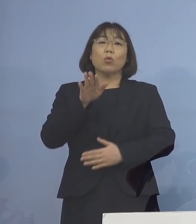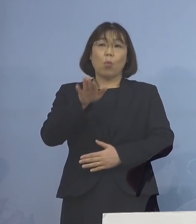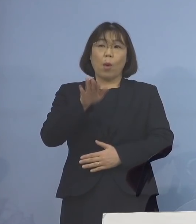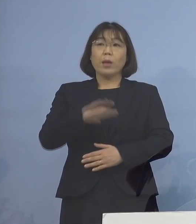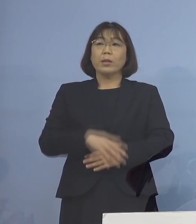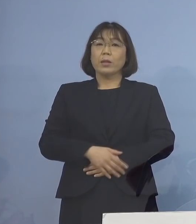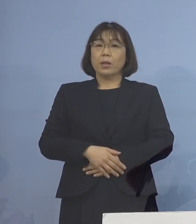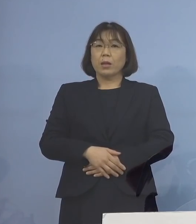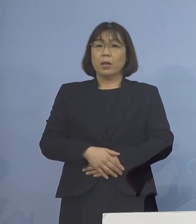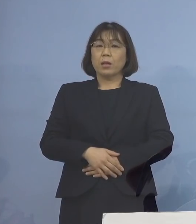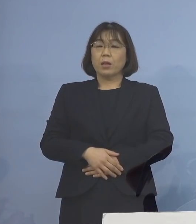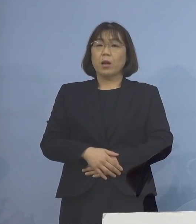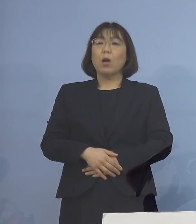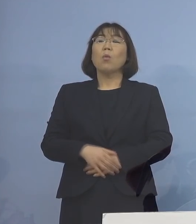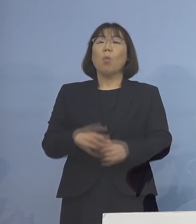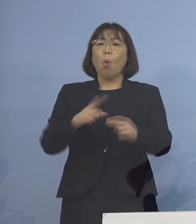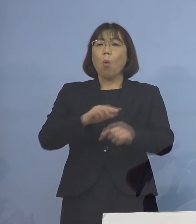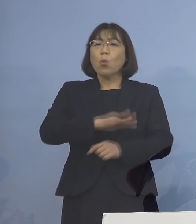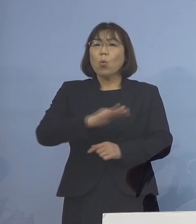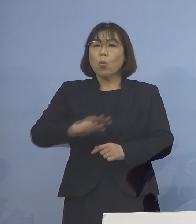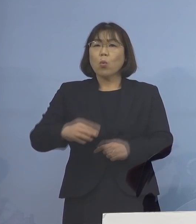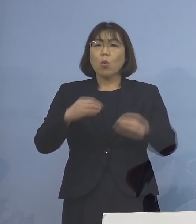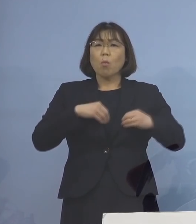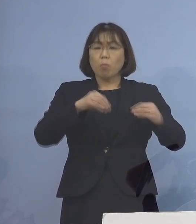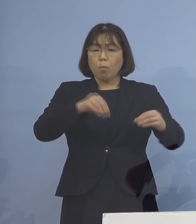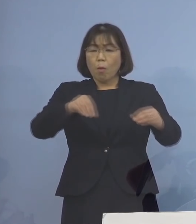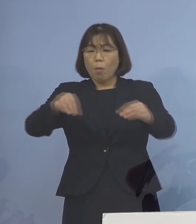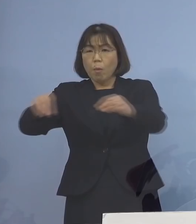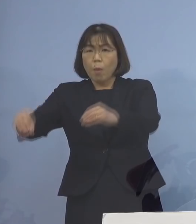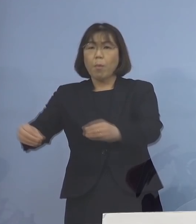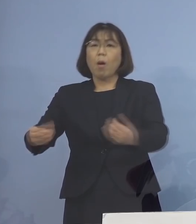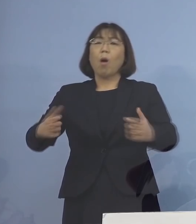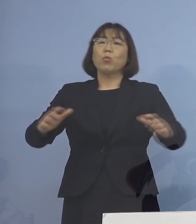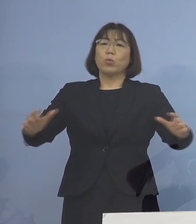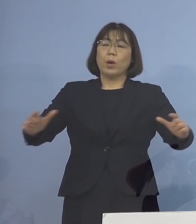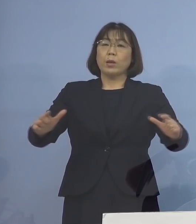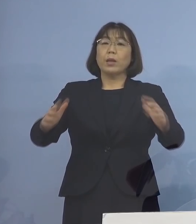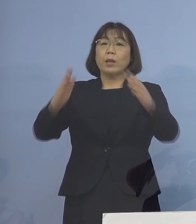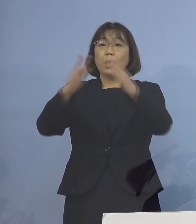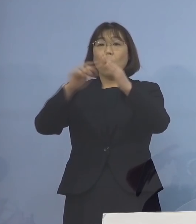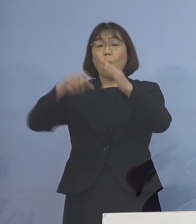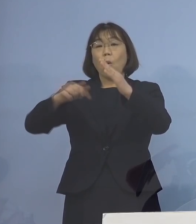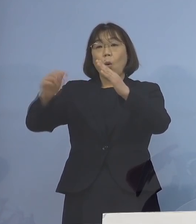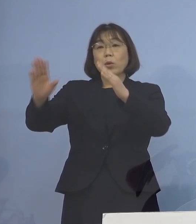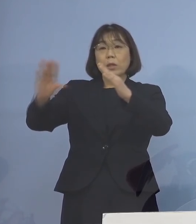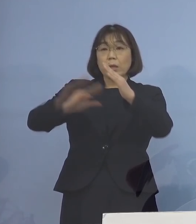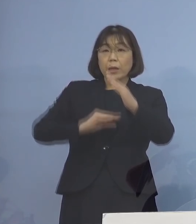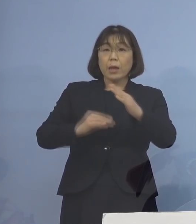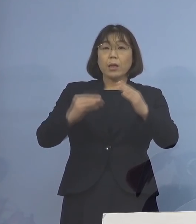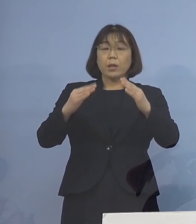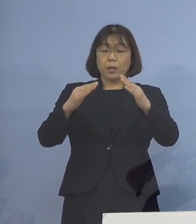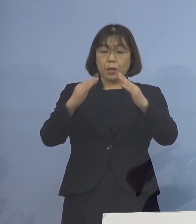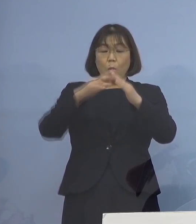どんどんどんどん 子どもさんが感染する そしてご家庭に帰られて 家庭内感染を引き起こす